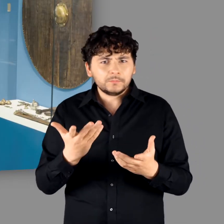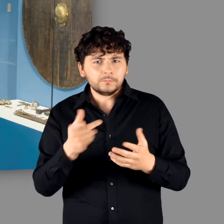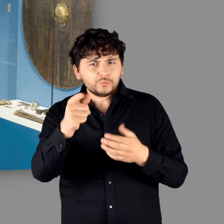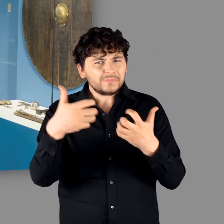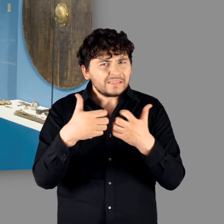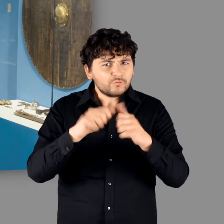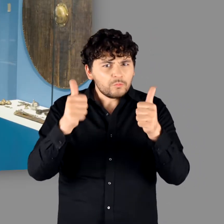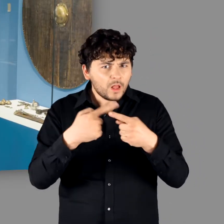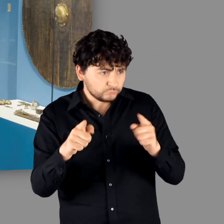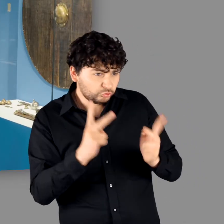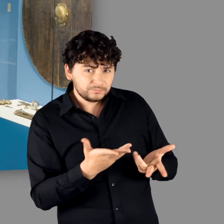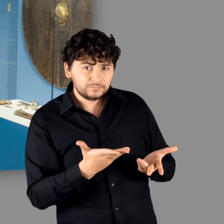"Aber das zeigt, dass eine ganz andere Kampfesweise dahintersteht."